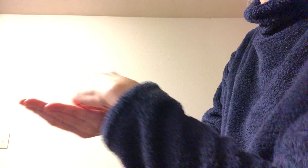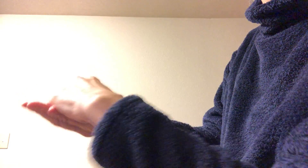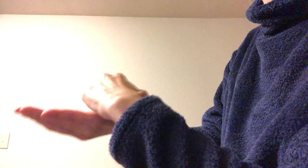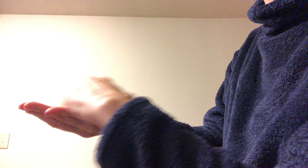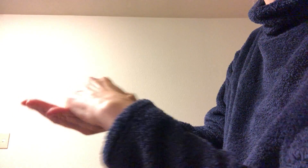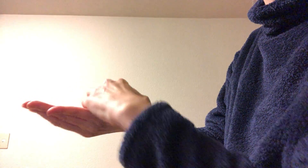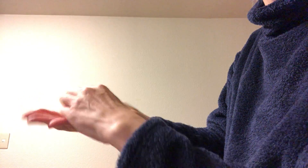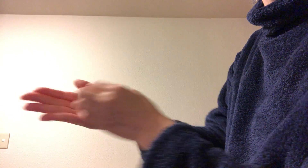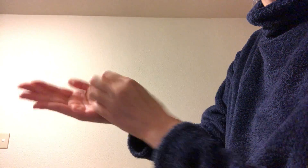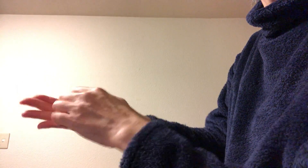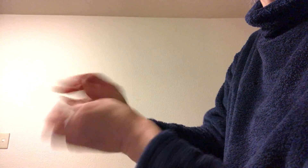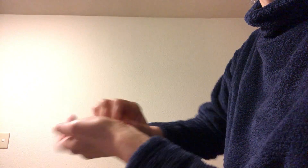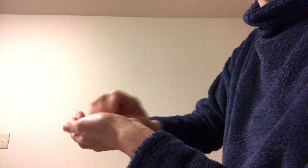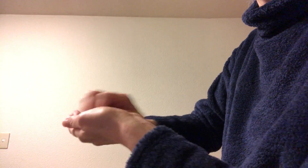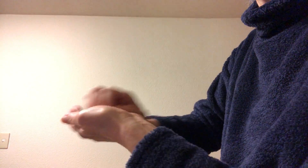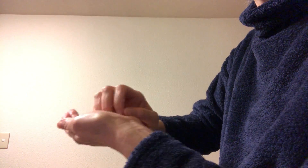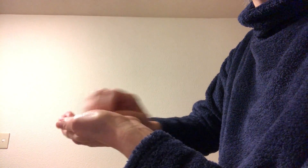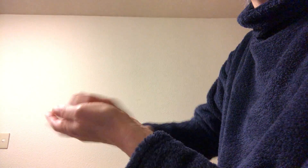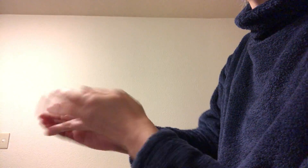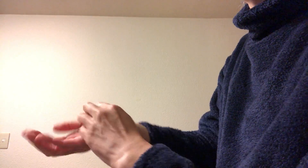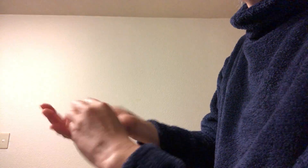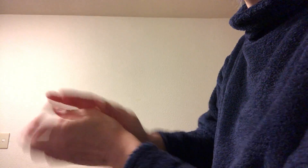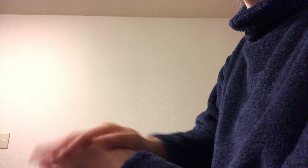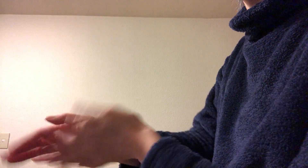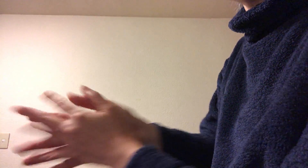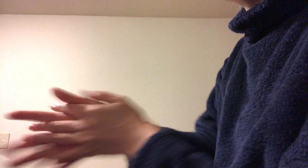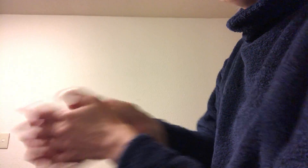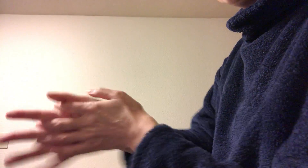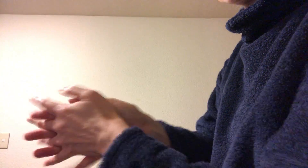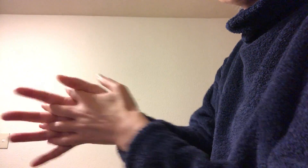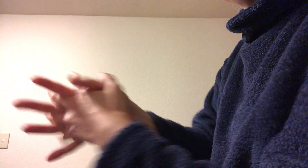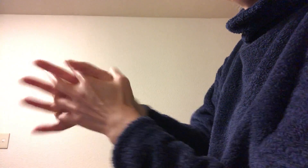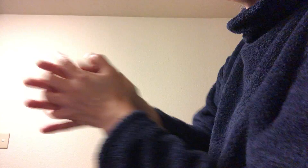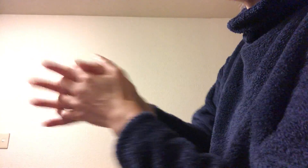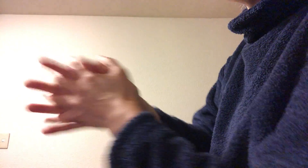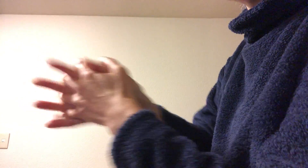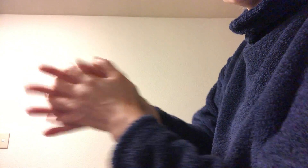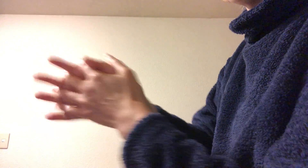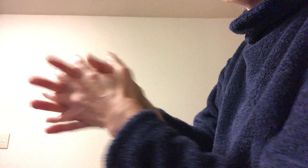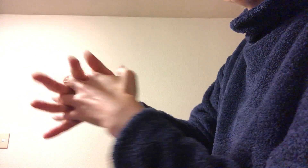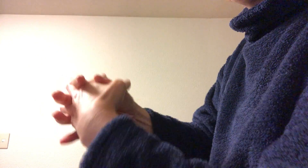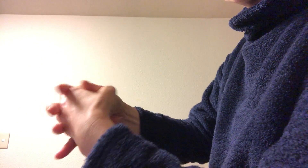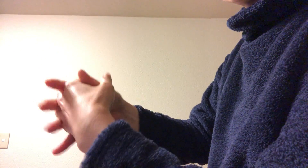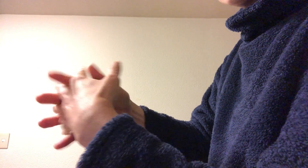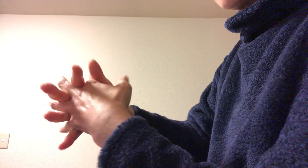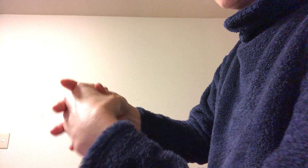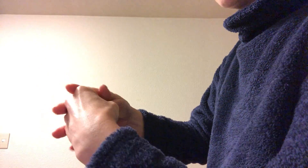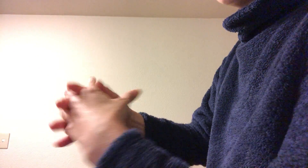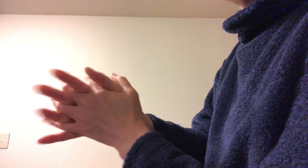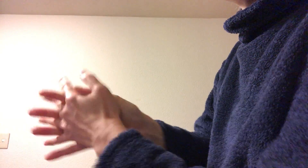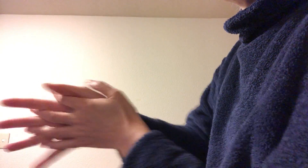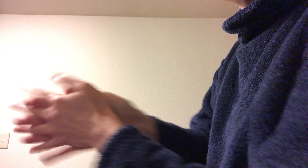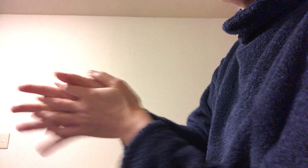をやる ここからまたもう1回手の